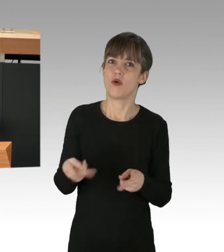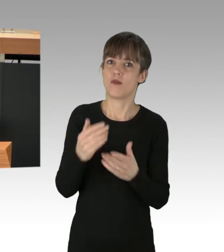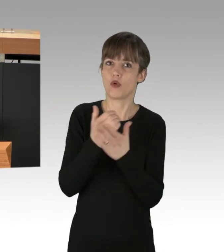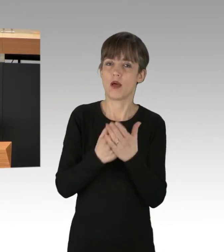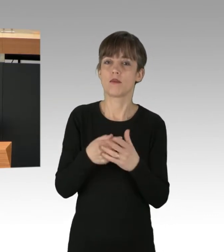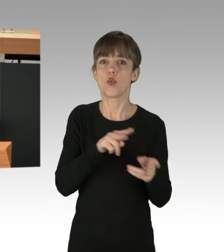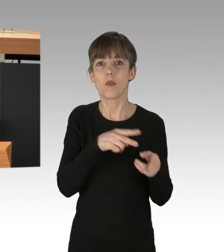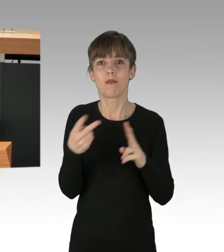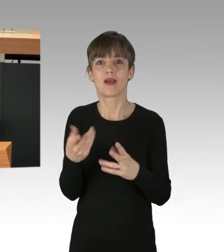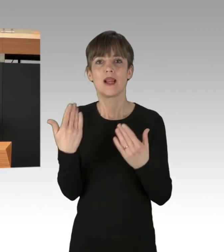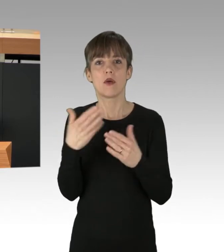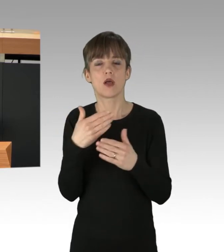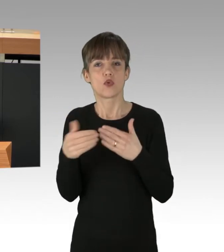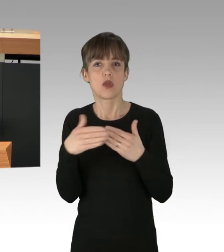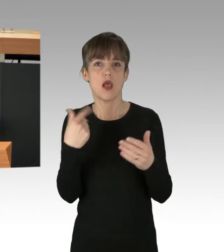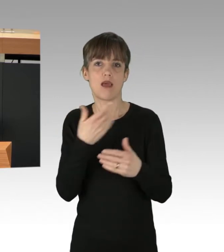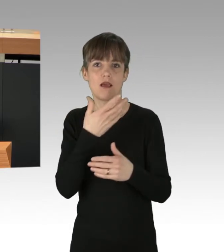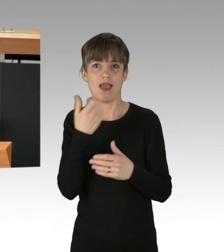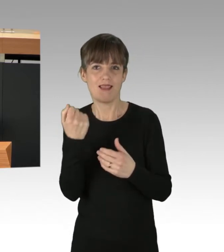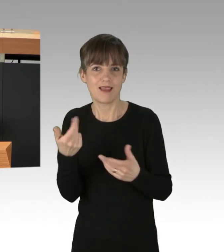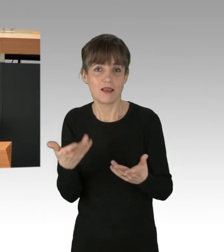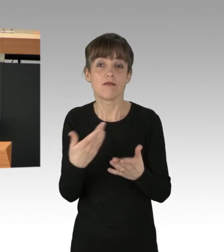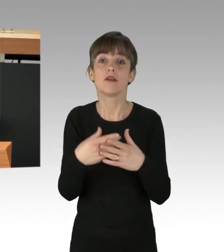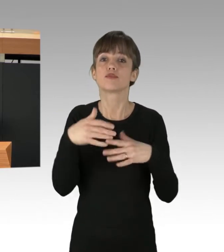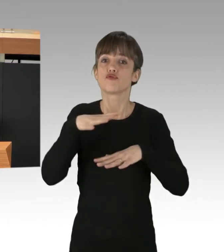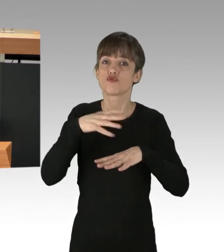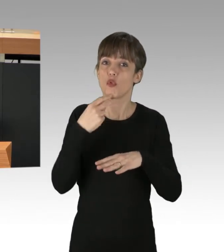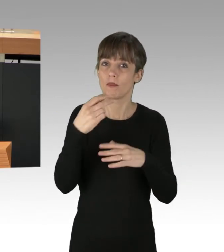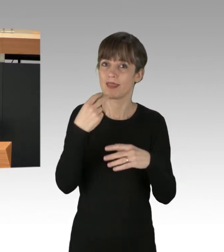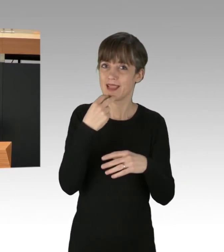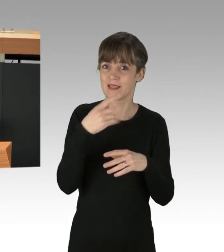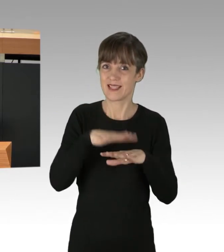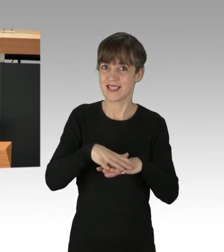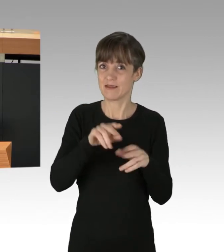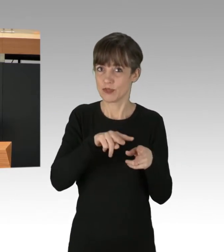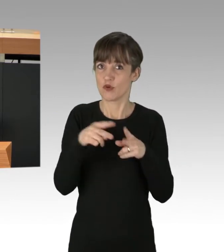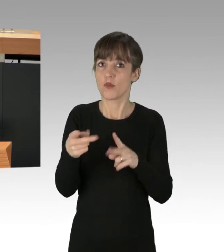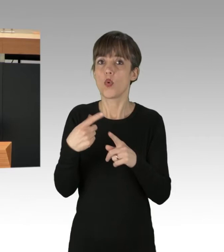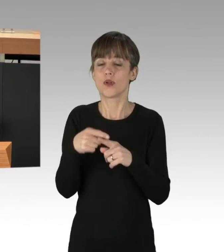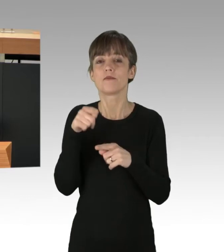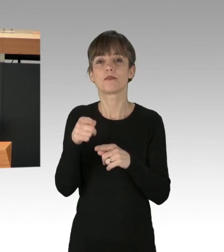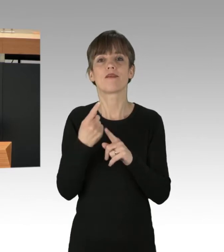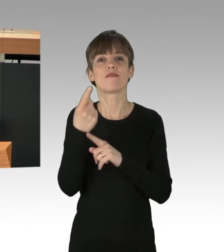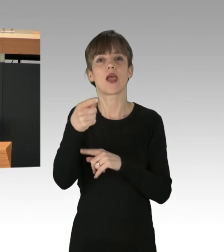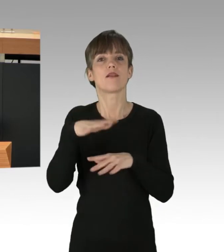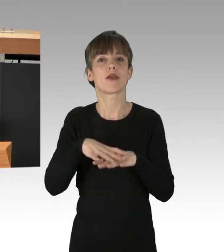Dabei helfen ein kommunalisiertes Stromnetz und die angestrebte Kommunalisierung des Fernwärmenetzes.